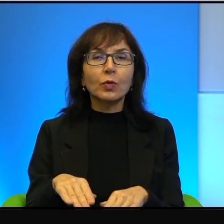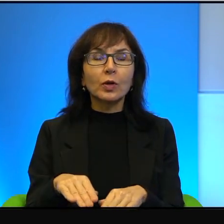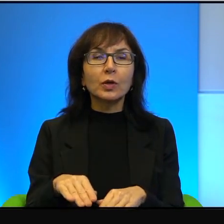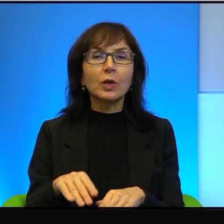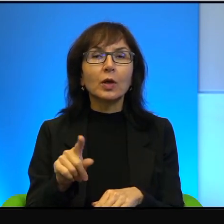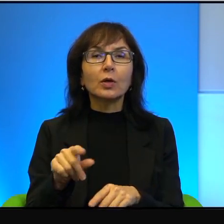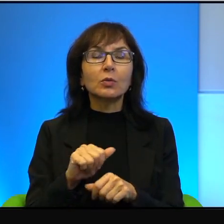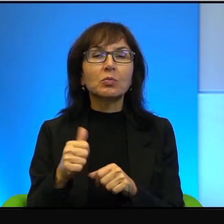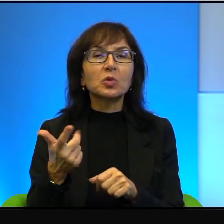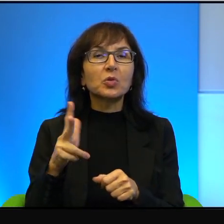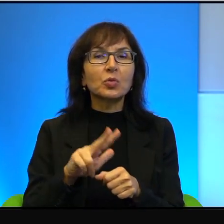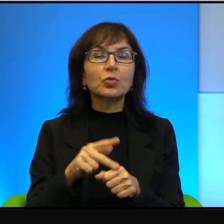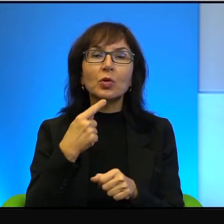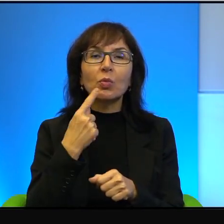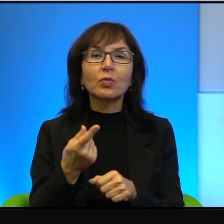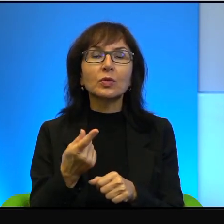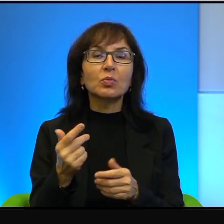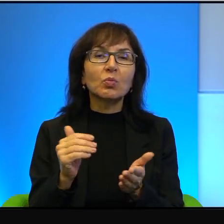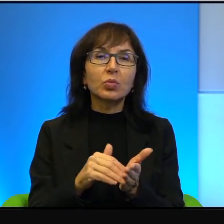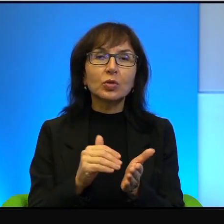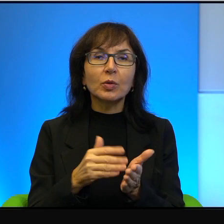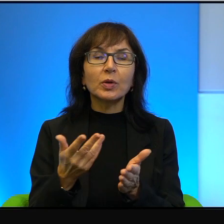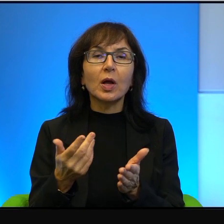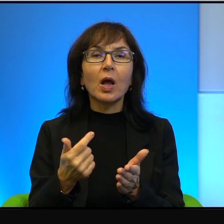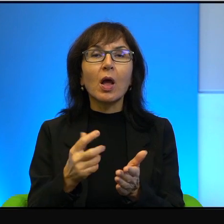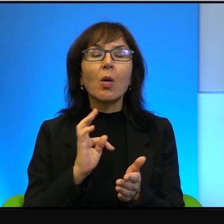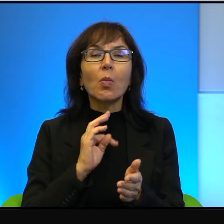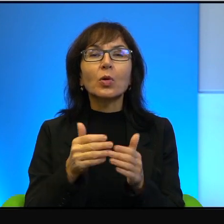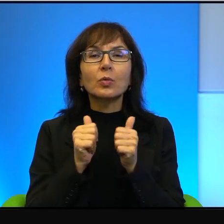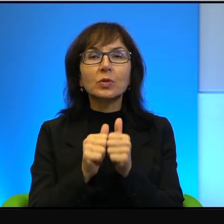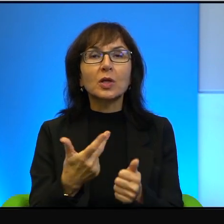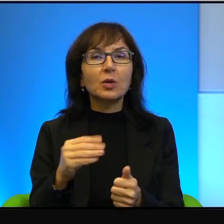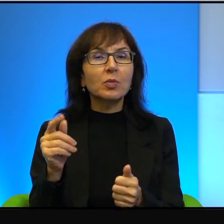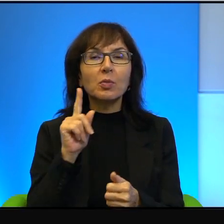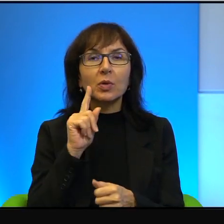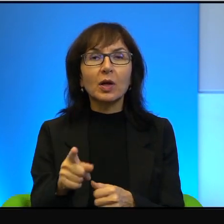niektórzy pewnie powiedzą, że potrzebne, ale moim zdaniem nieprawda, szaleństwo.